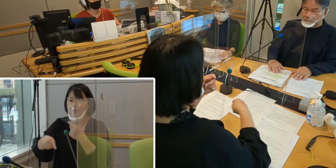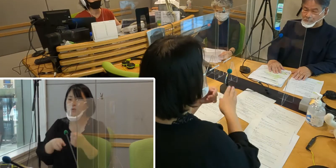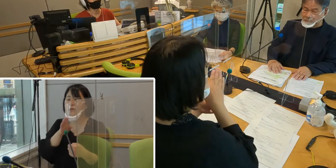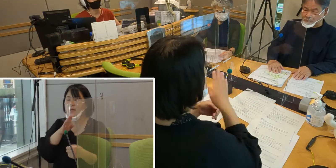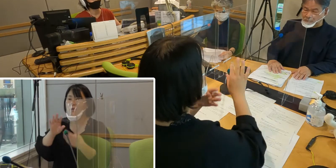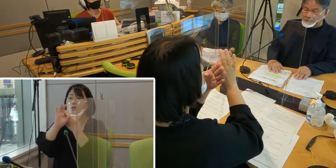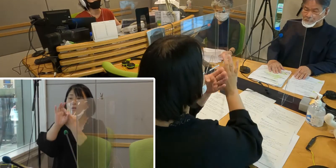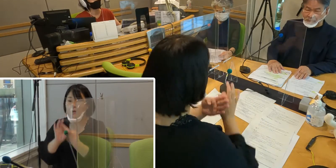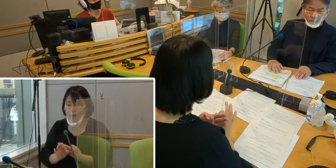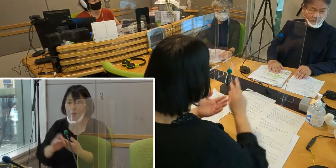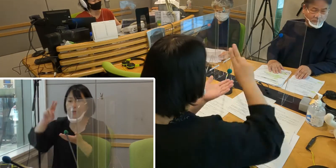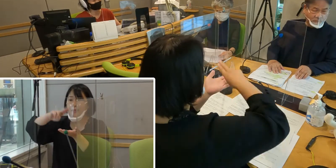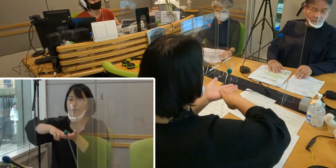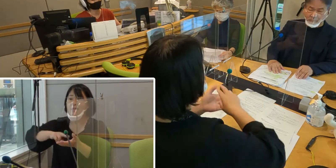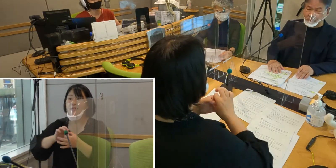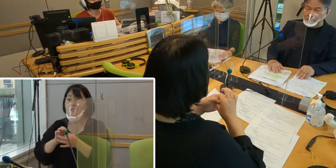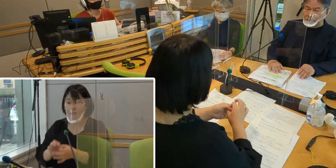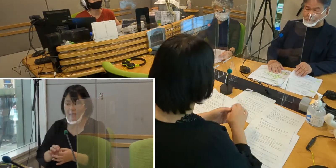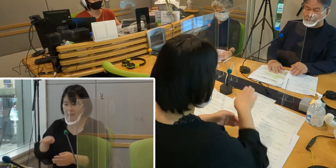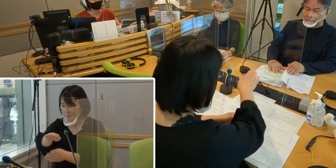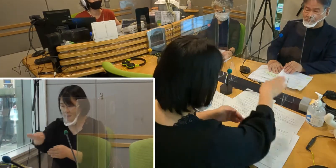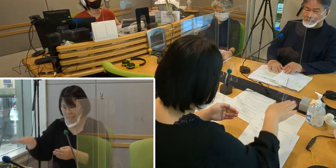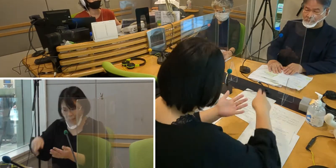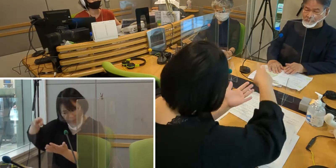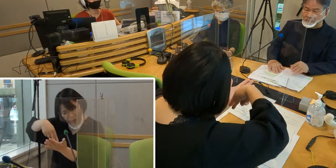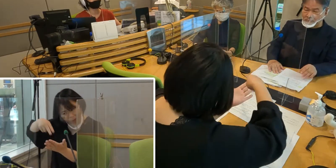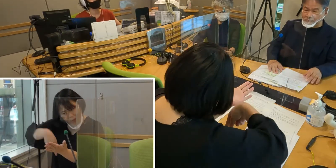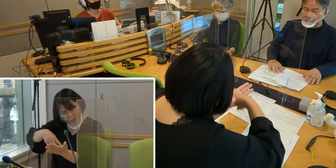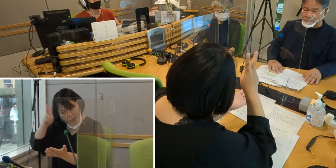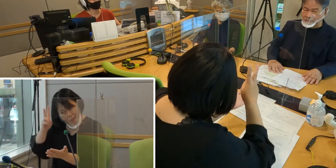皆様ご一読いただけたかと思うんですけれどもね